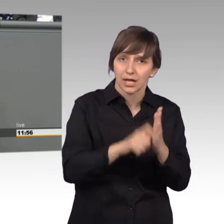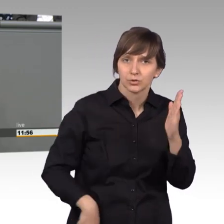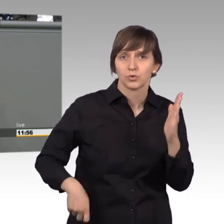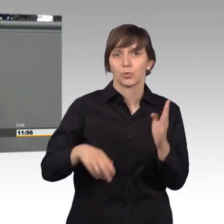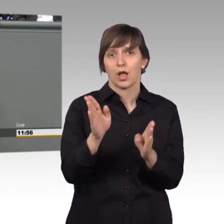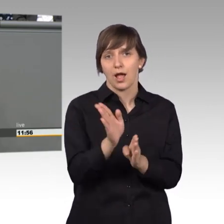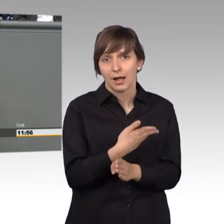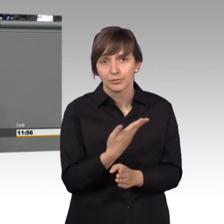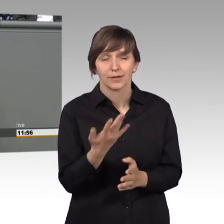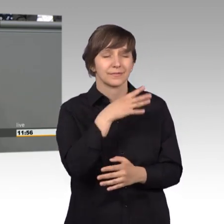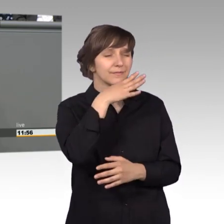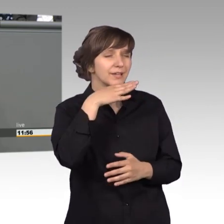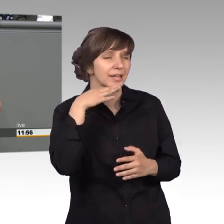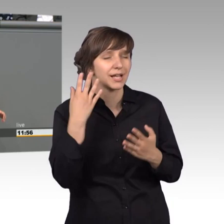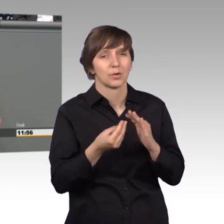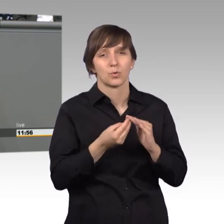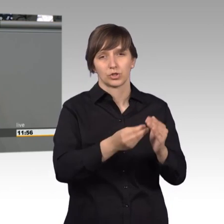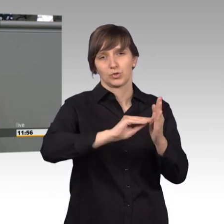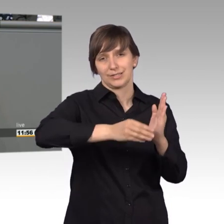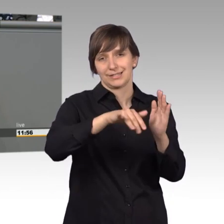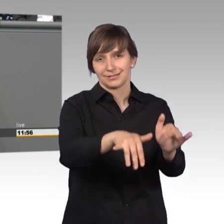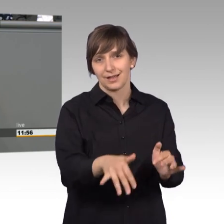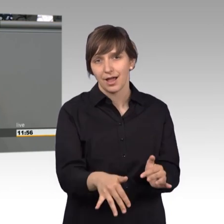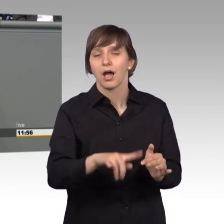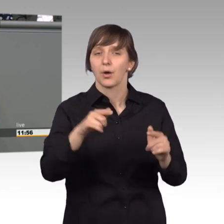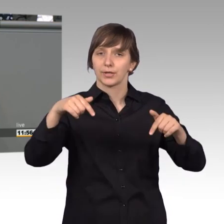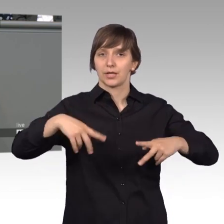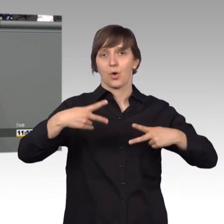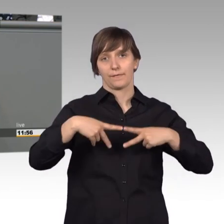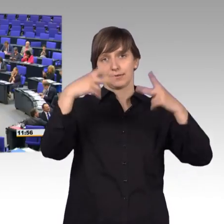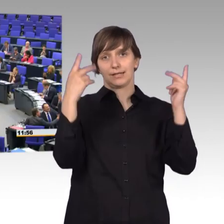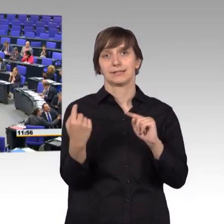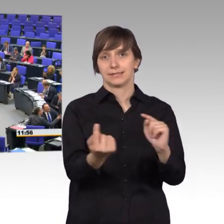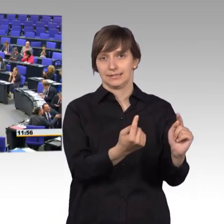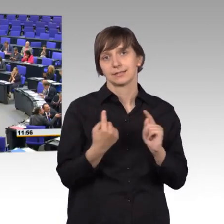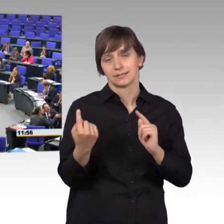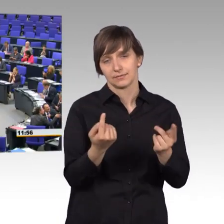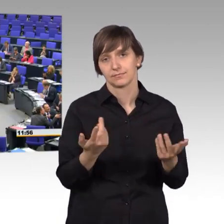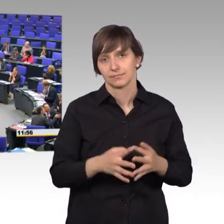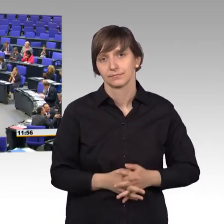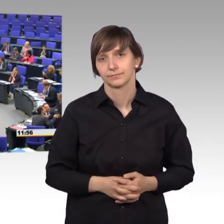vielen Unterstützern, das sollten wir hier dann auch öffentlich machen. [Beifall]